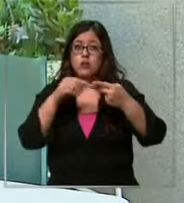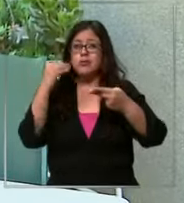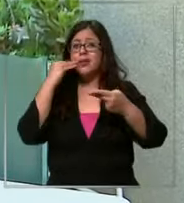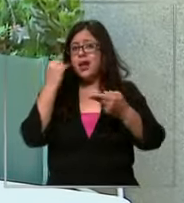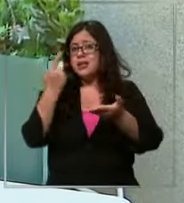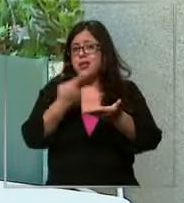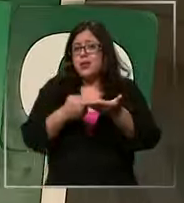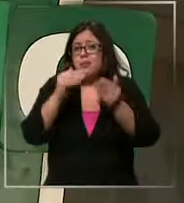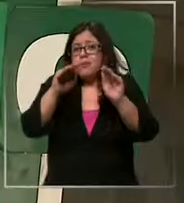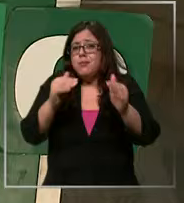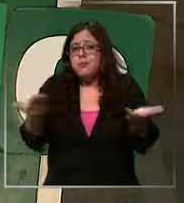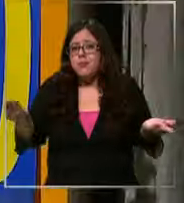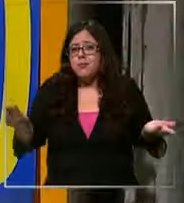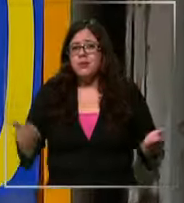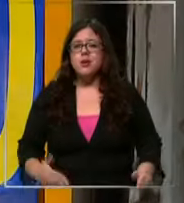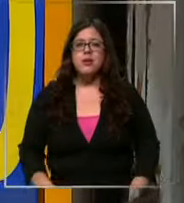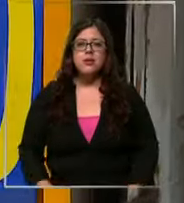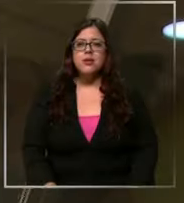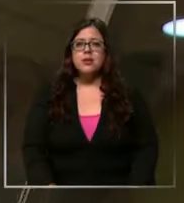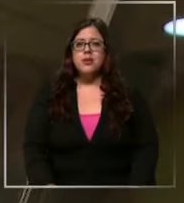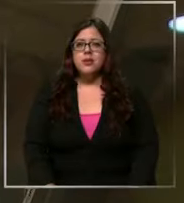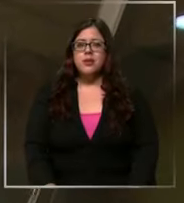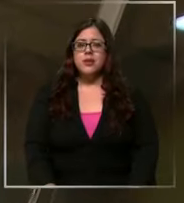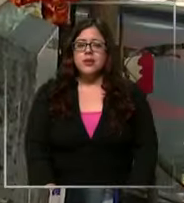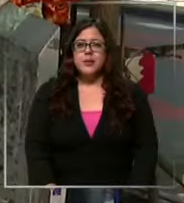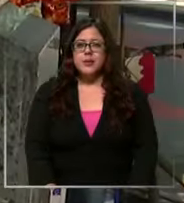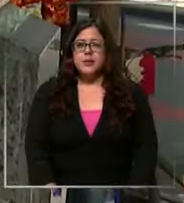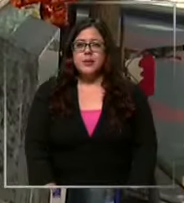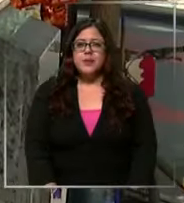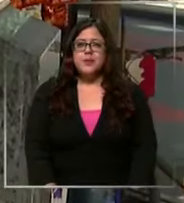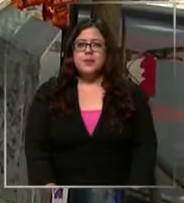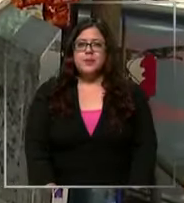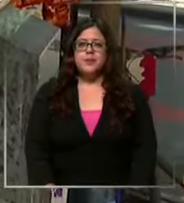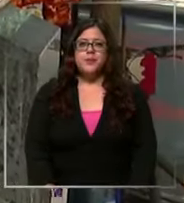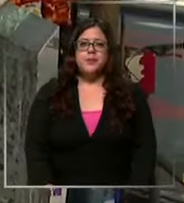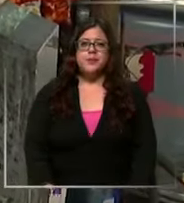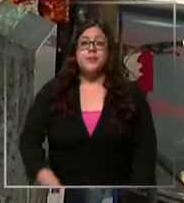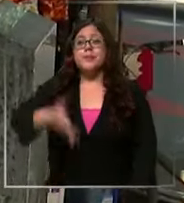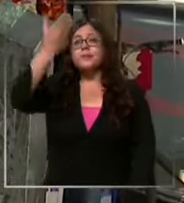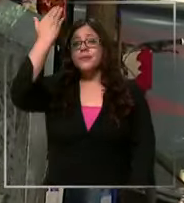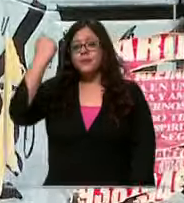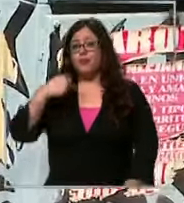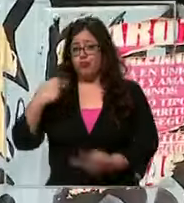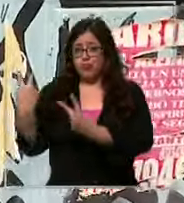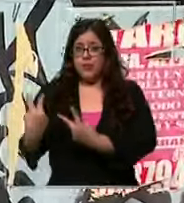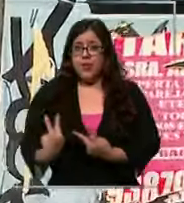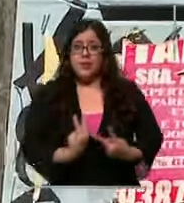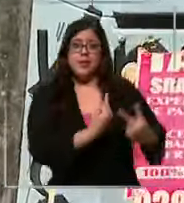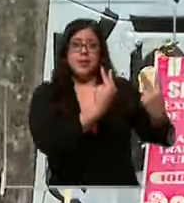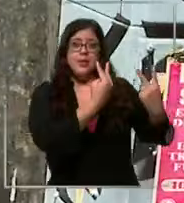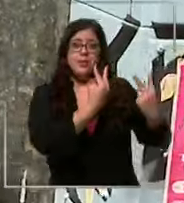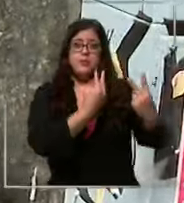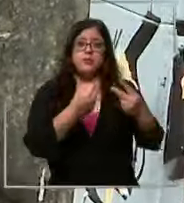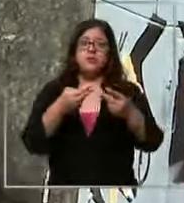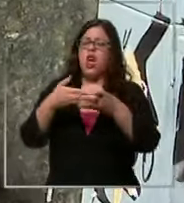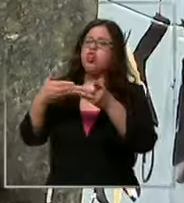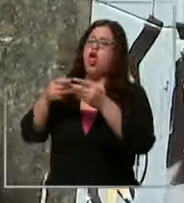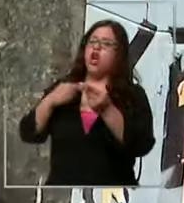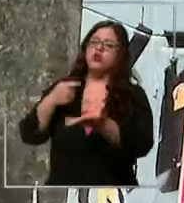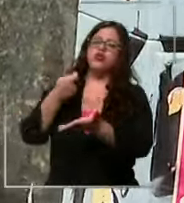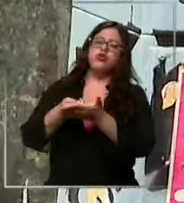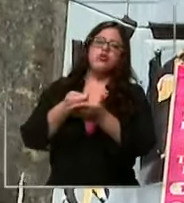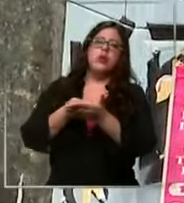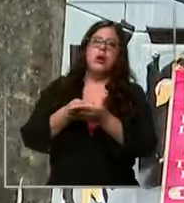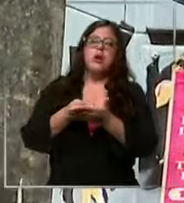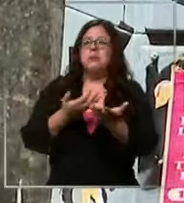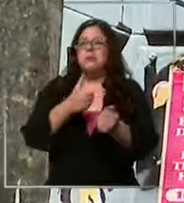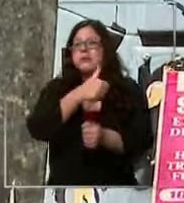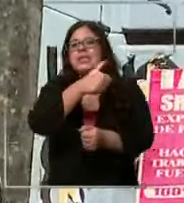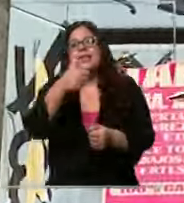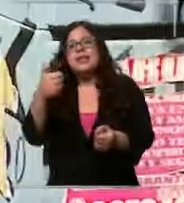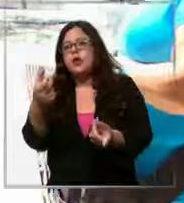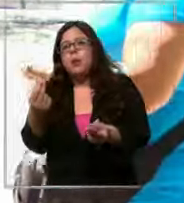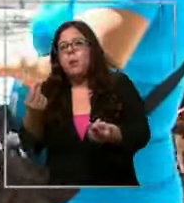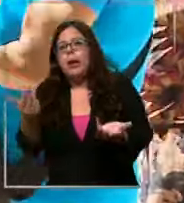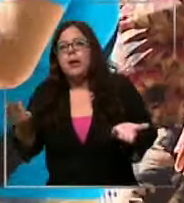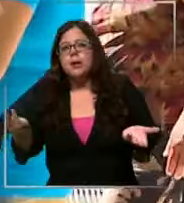mismo yo cuando viajaba anteriormente yo el dólar lo compraba no sé a 600 pes el peso ha perdido un